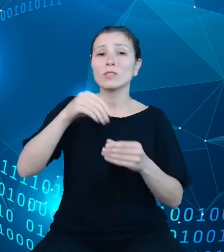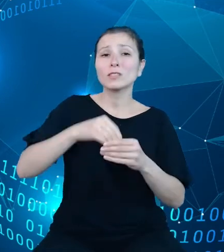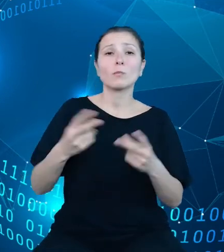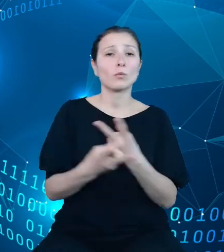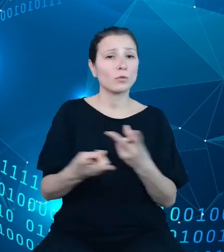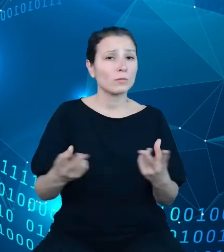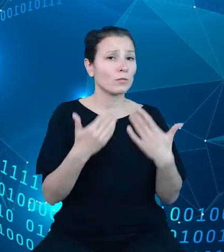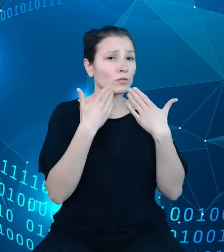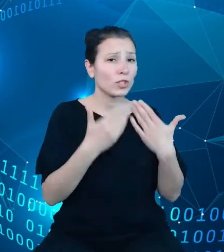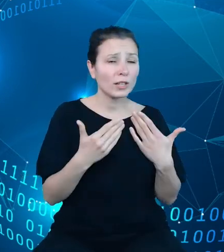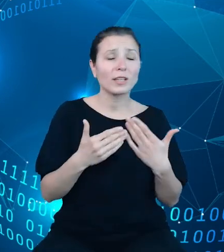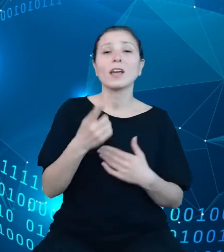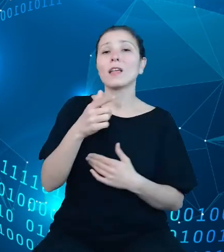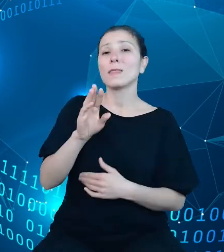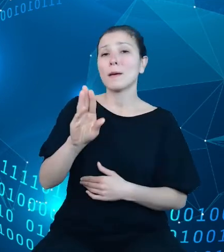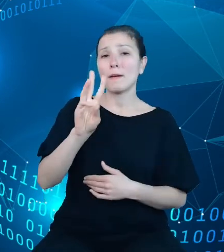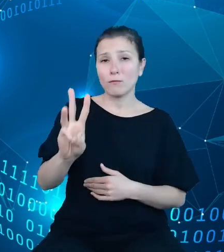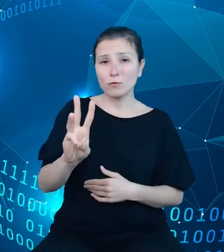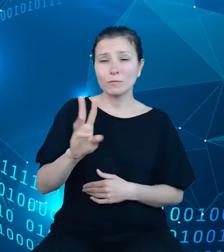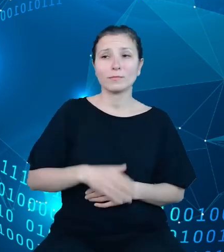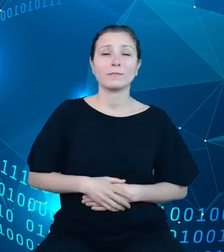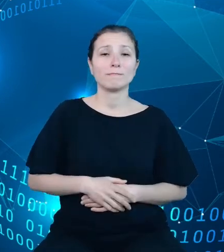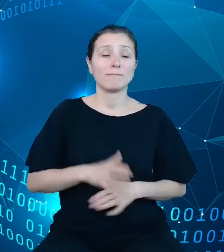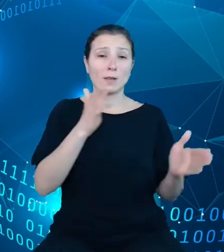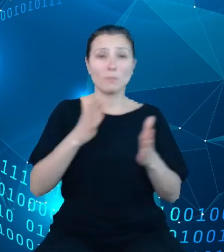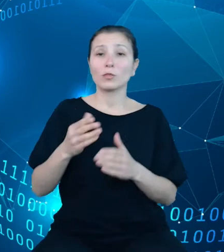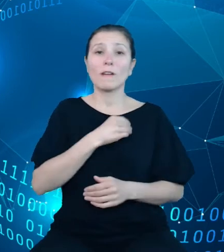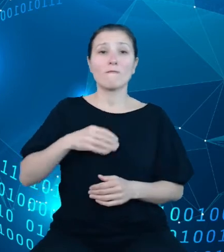dziedzinowych baz wiedzy, przygotowana w polskiej i angielskiej wersji językowej.